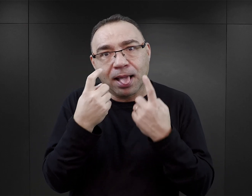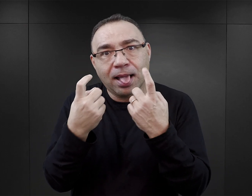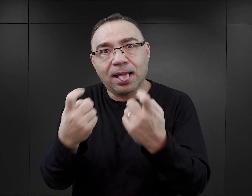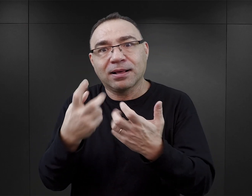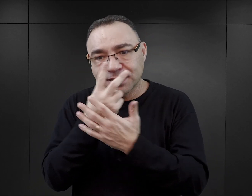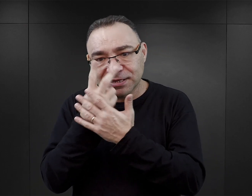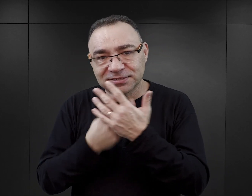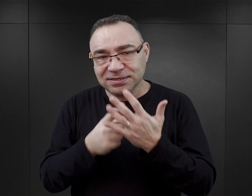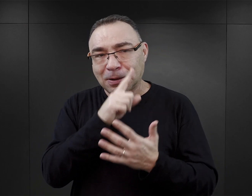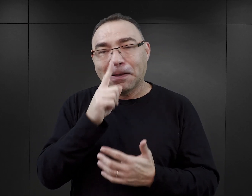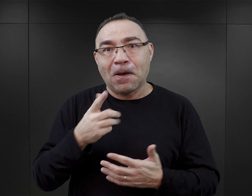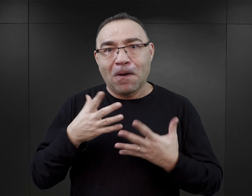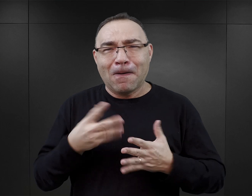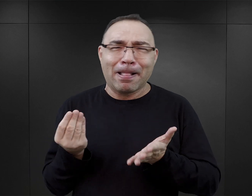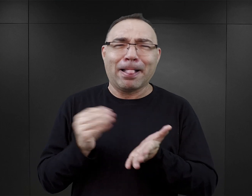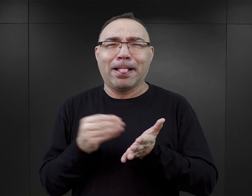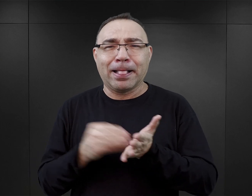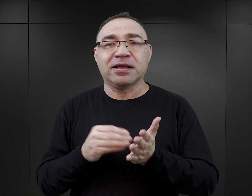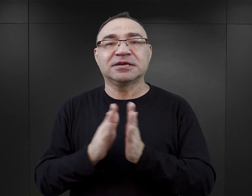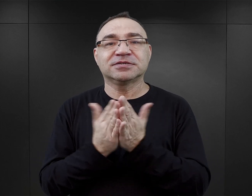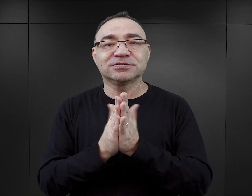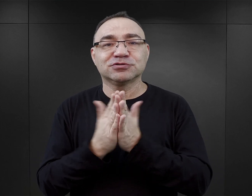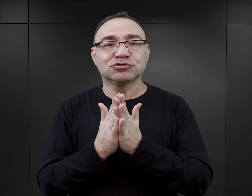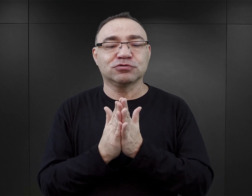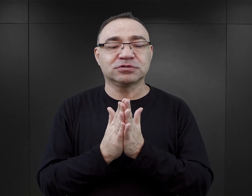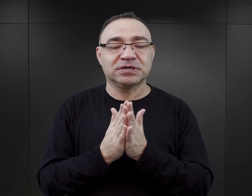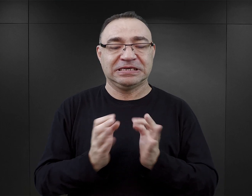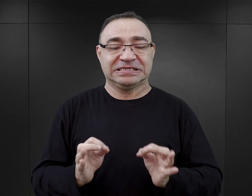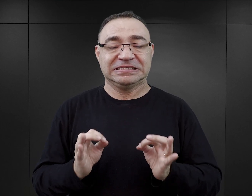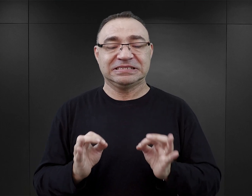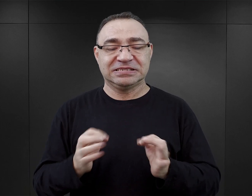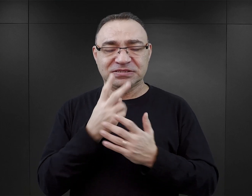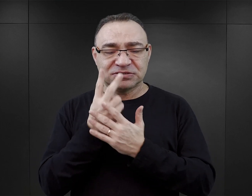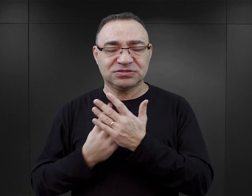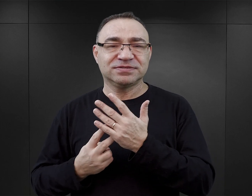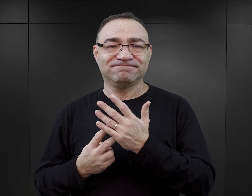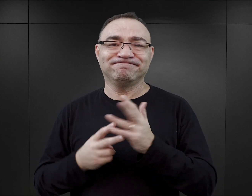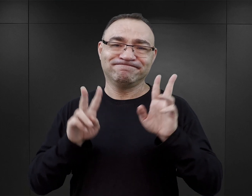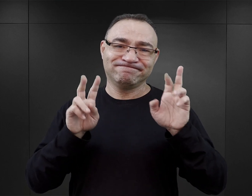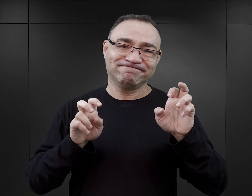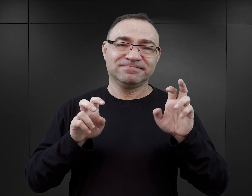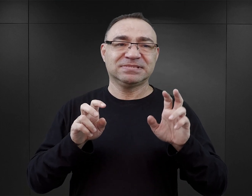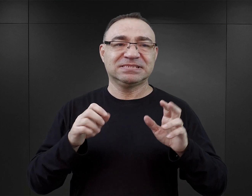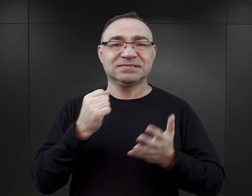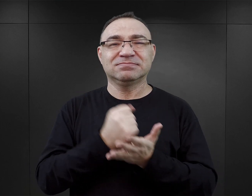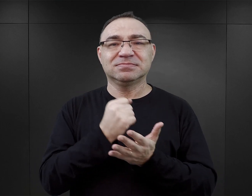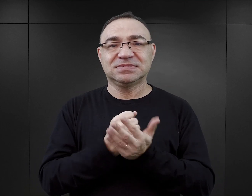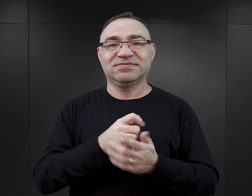Praktycznie w każdej książce tego nurtu, którą dotychczas czytałam, pojawiają się wątki seksualne.